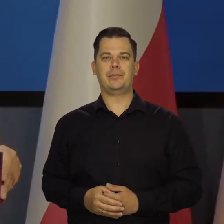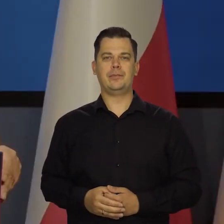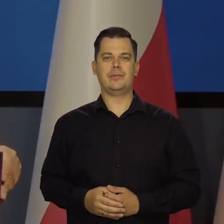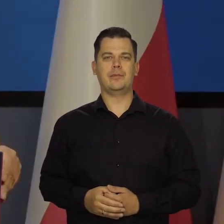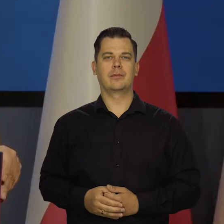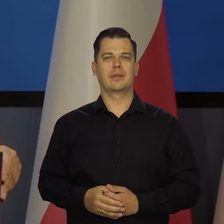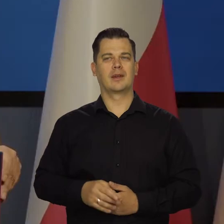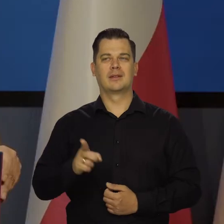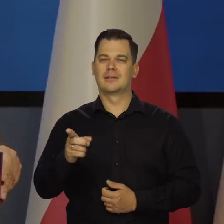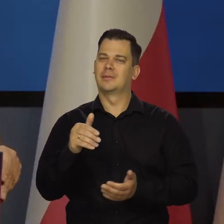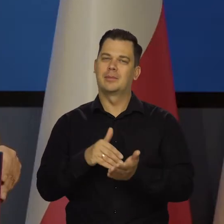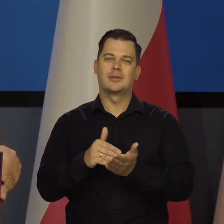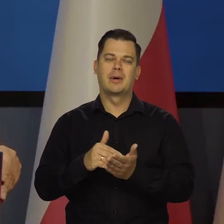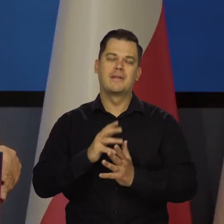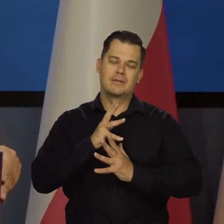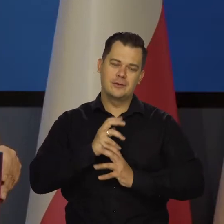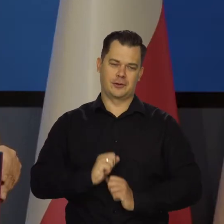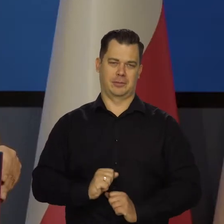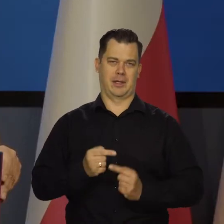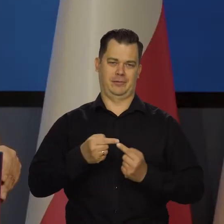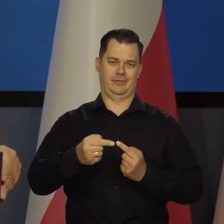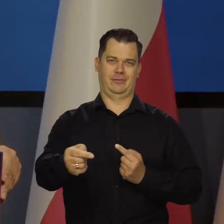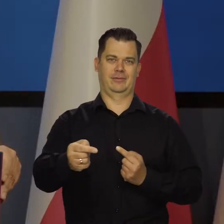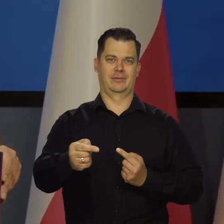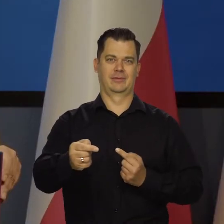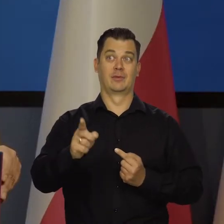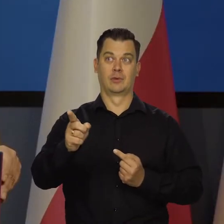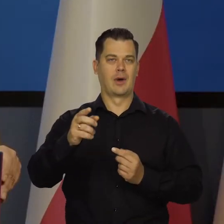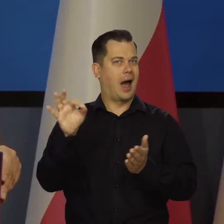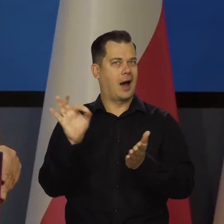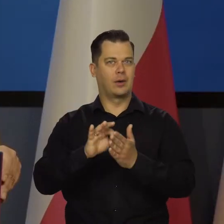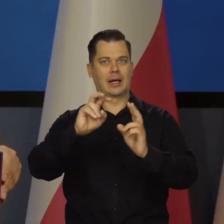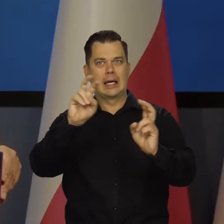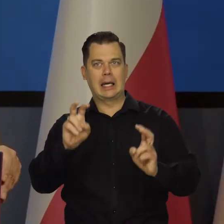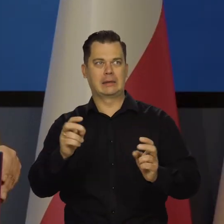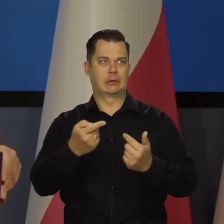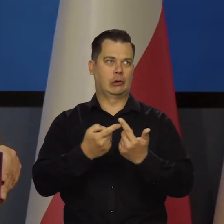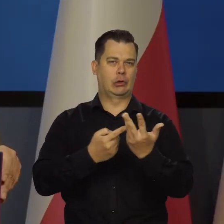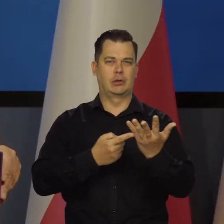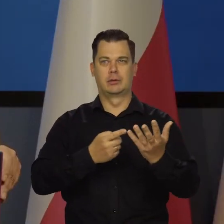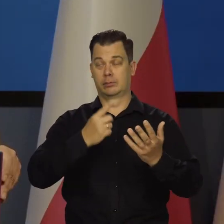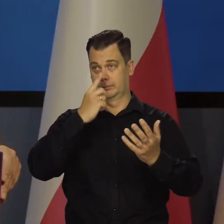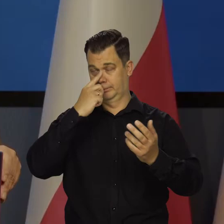Trzeba tylko wytrwać i wytrzymać tę nawałę która jakoś się przetacza.